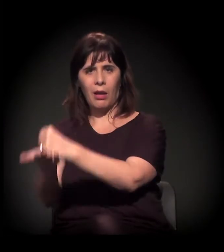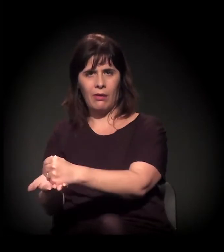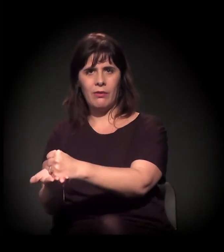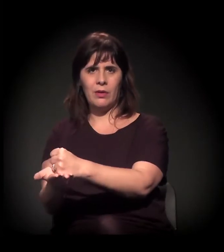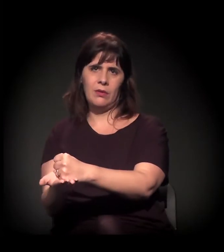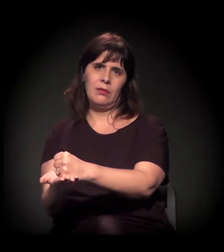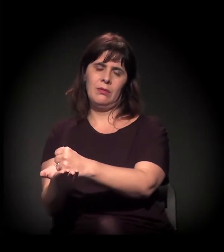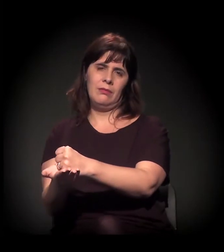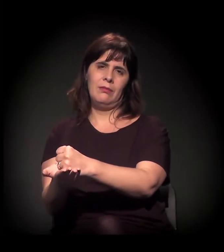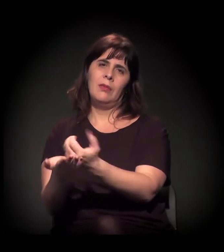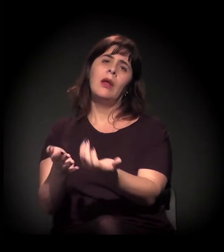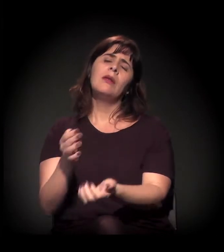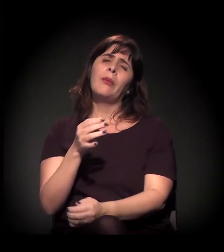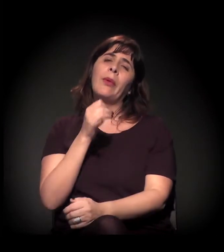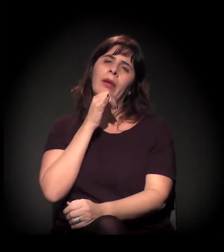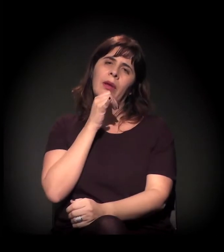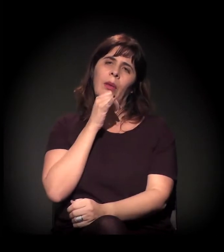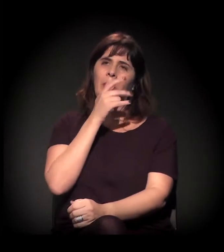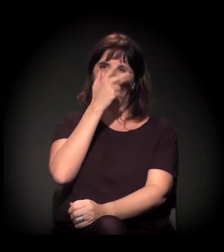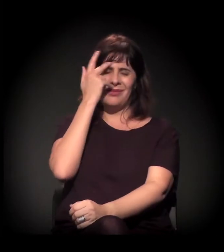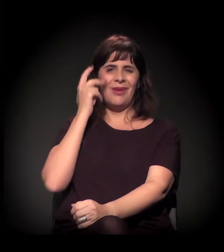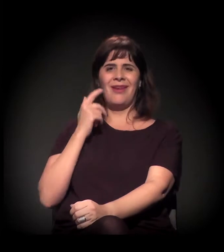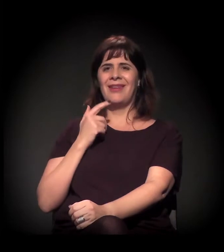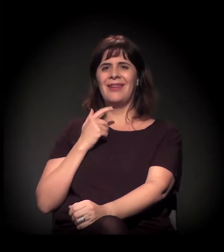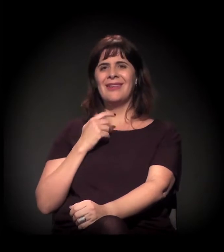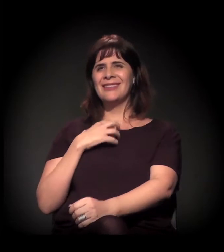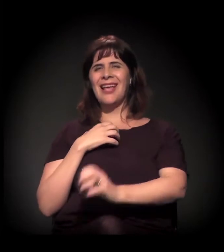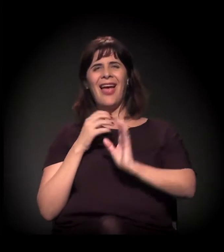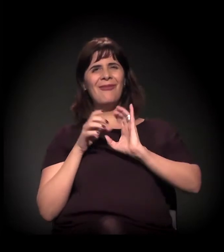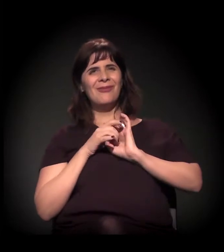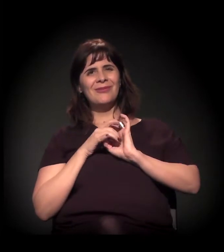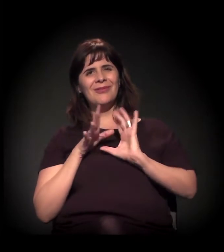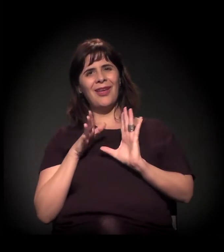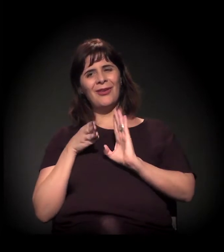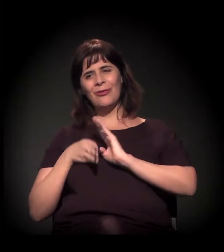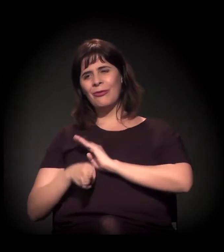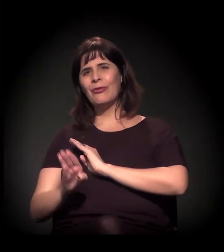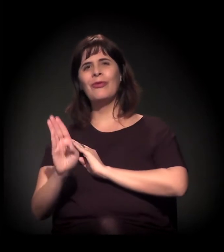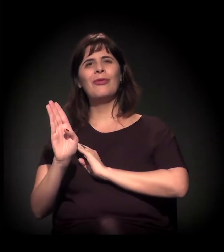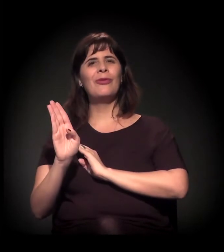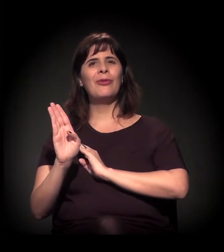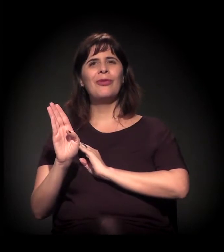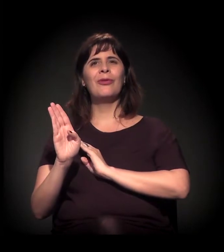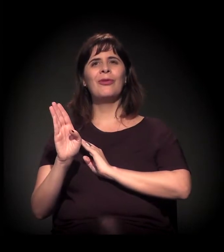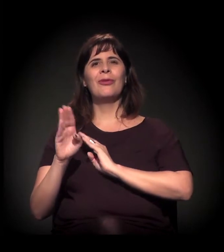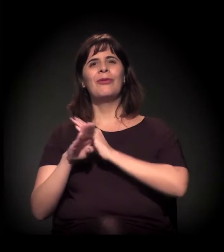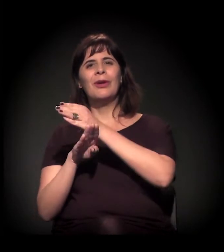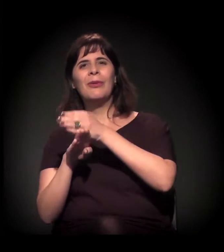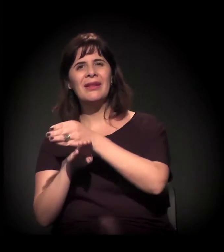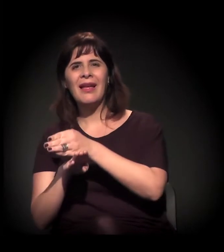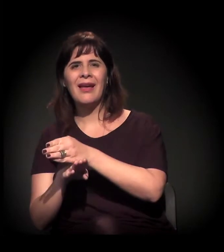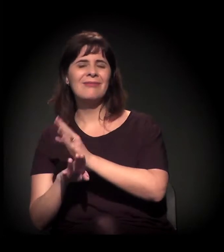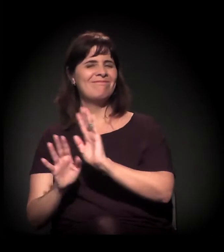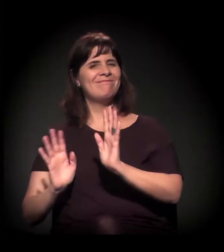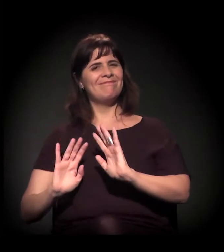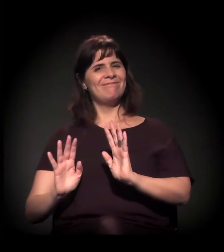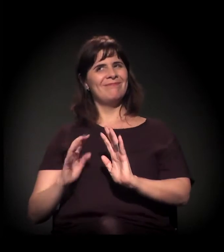estão no fluxo não vão estar à vontade para frequentar,